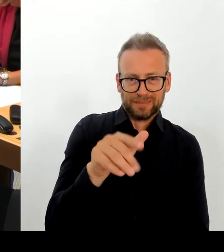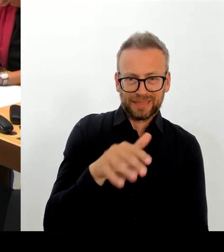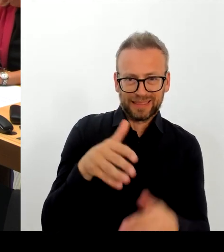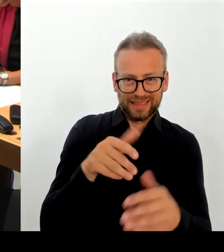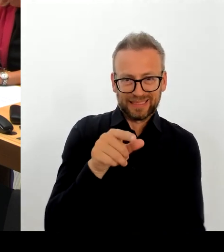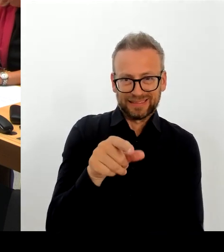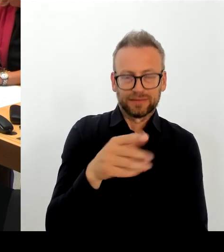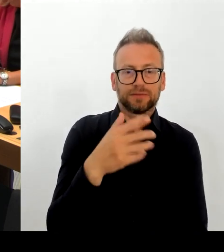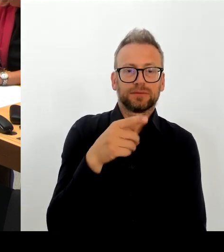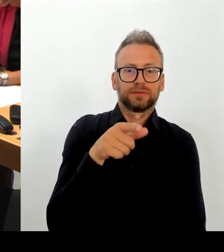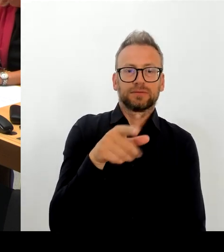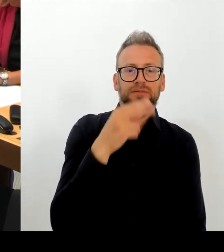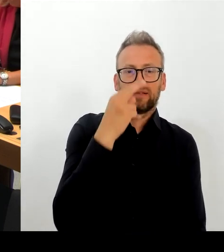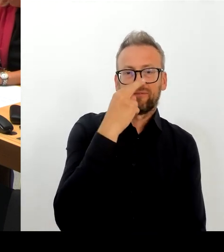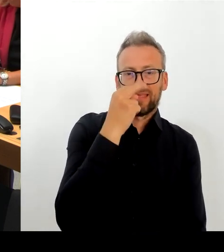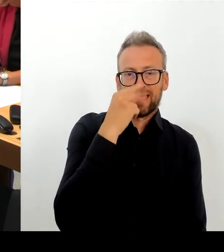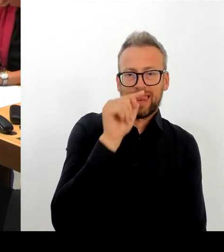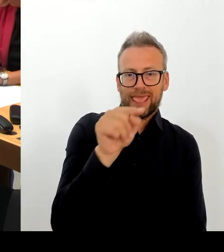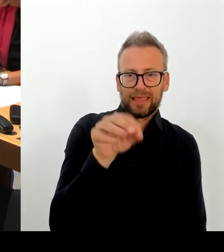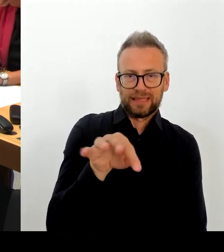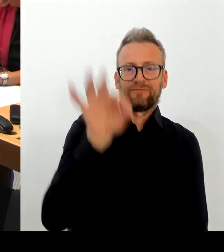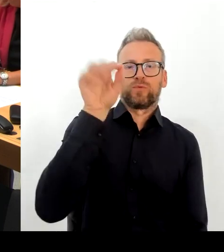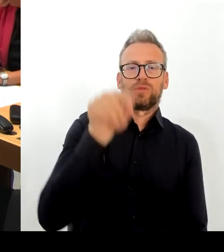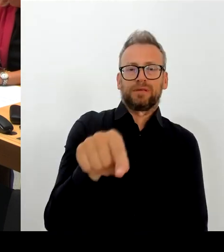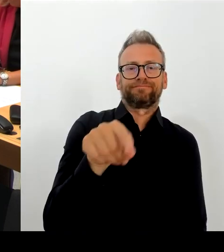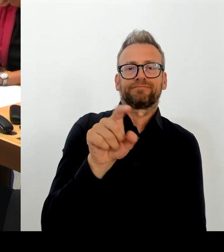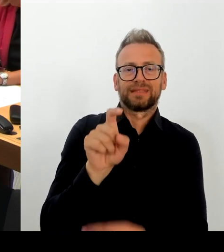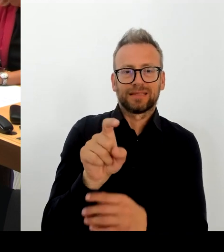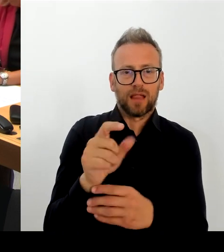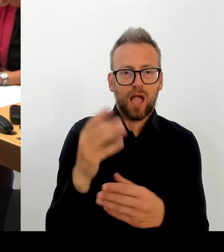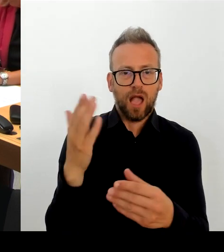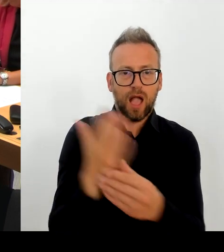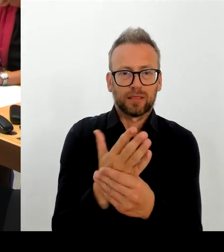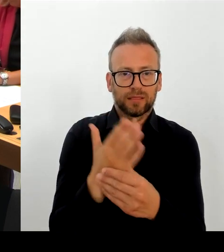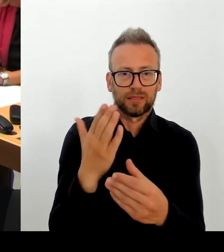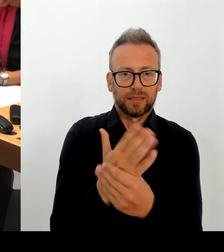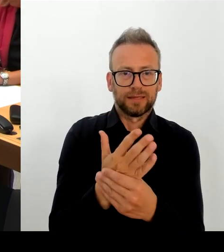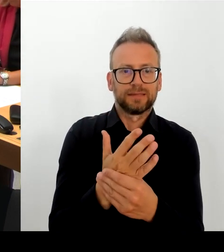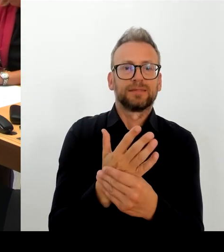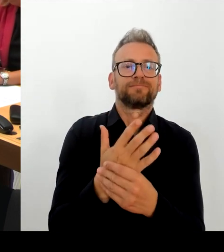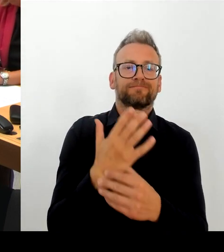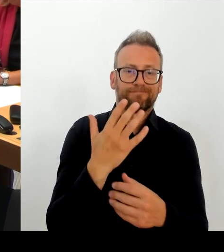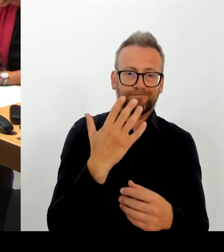heute noch nichts versprechen. Das Wichtige aber und das will ich wirklich sehr gerne auch den